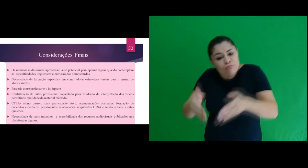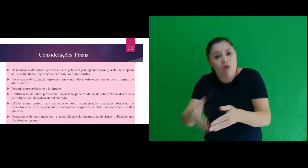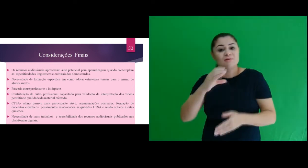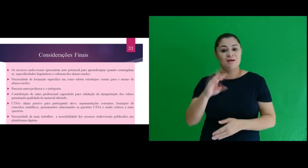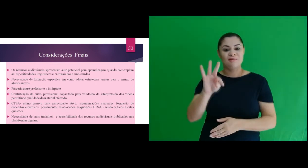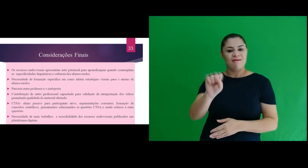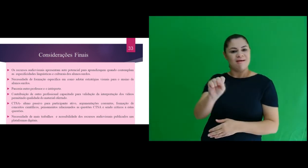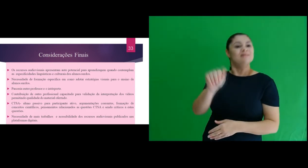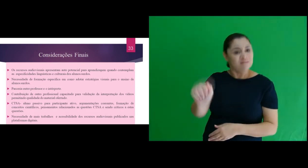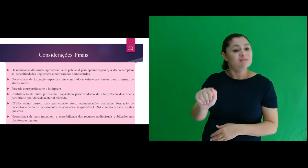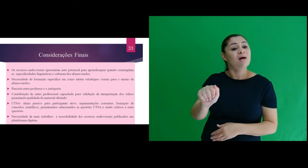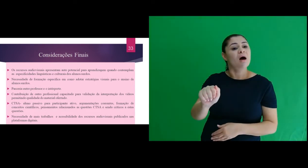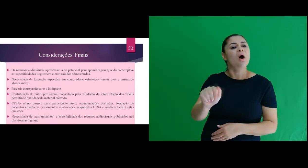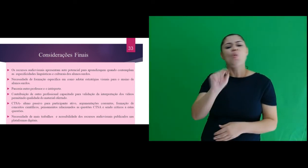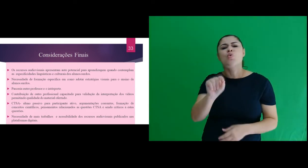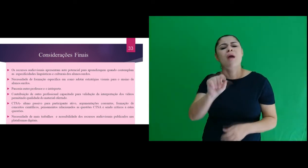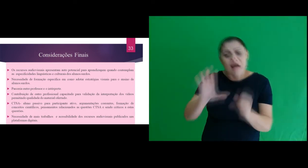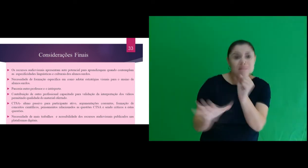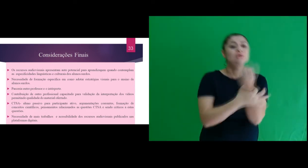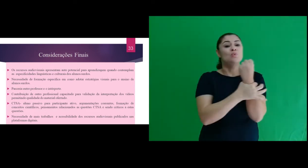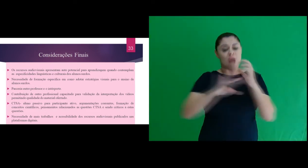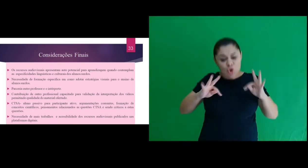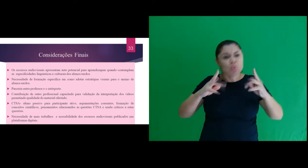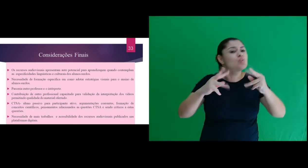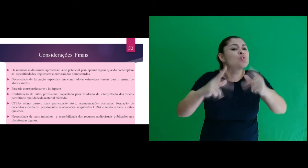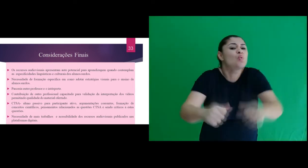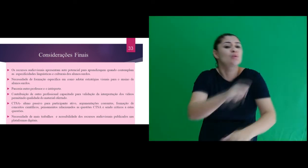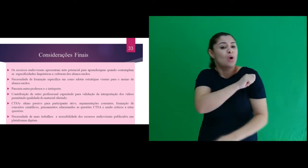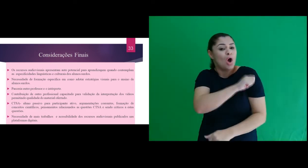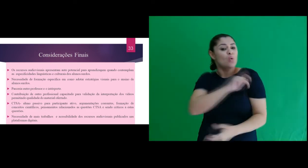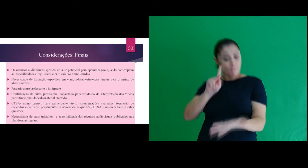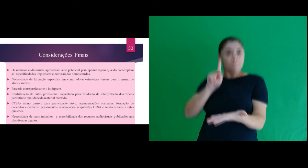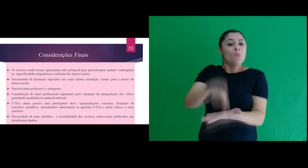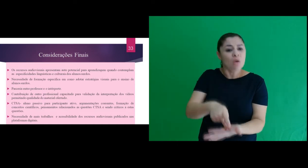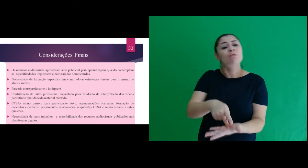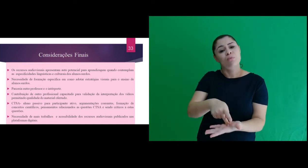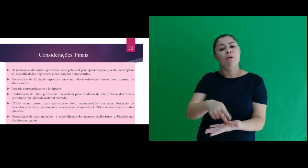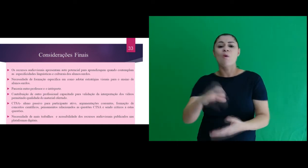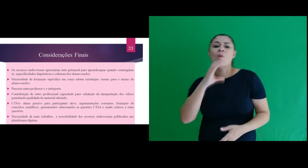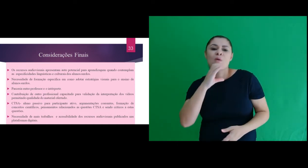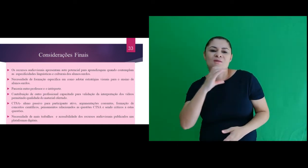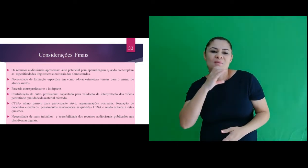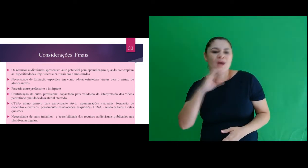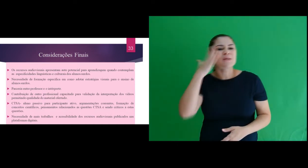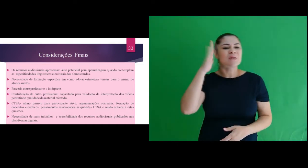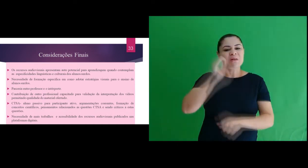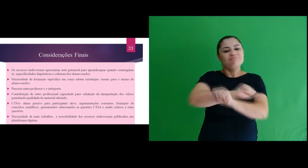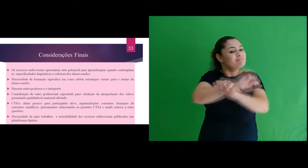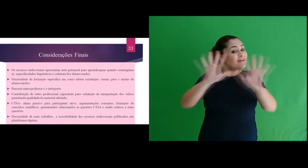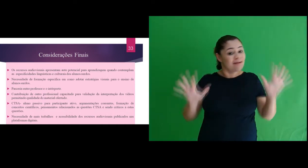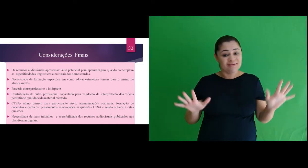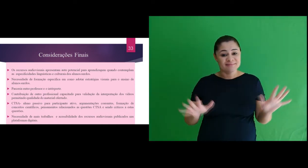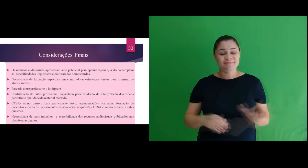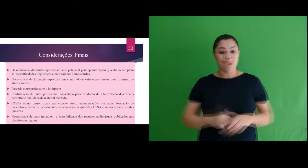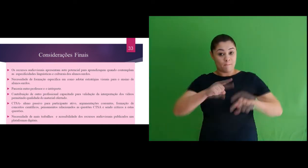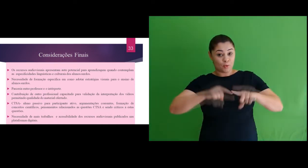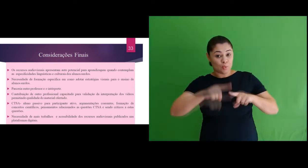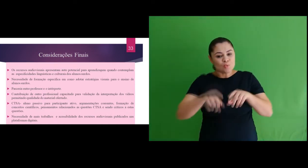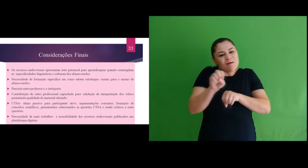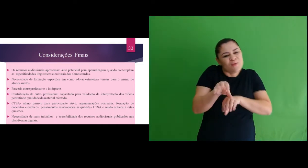professores, com enfoque CTSA para garantir a todos o acesso ao conhecimento. Quanto ao